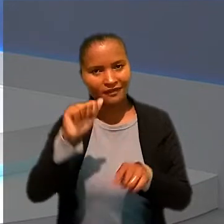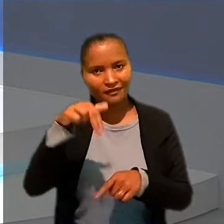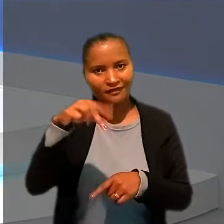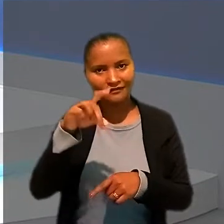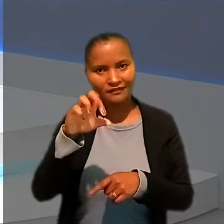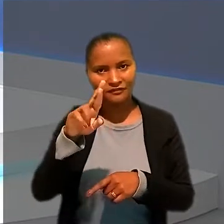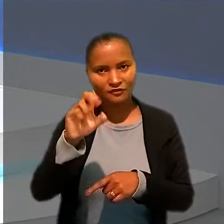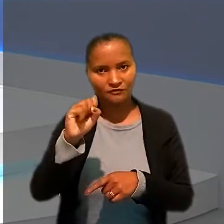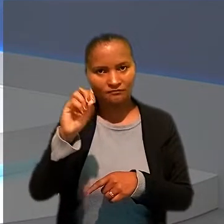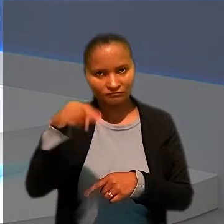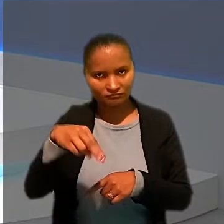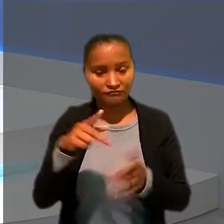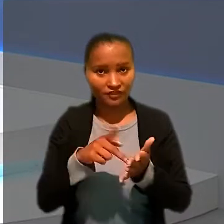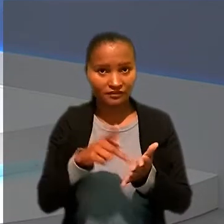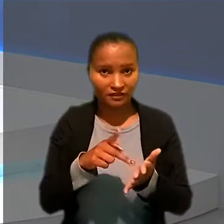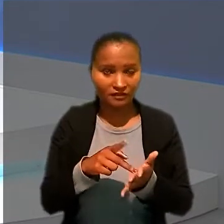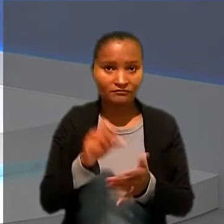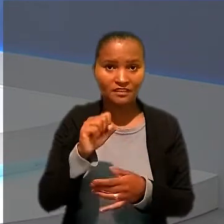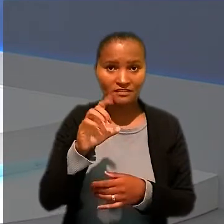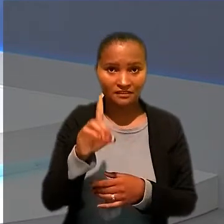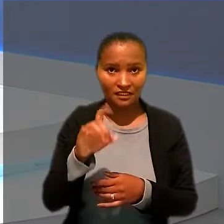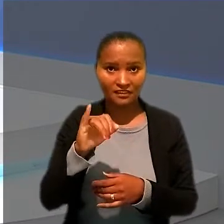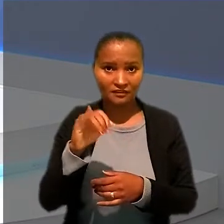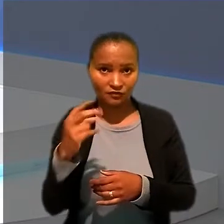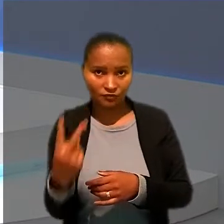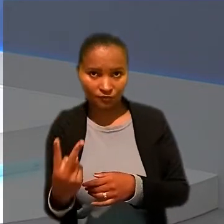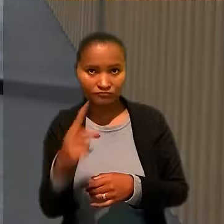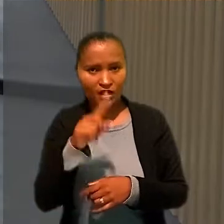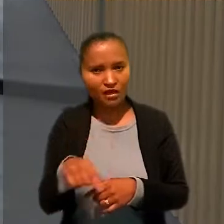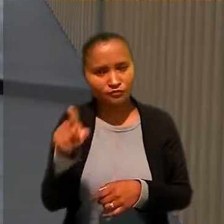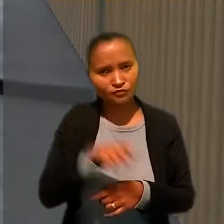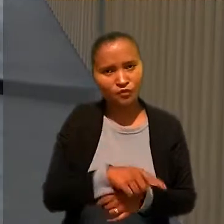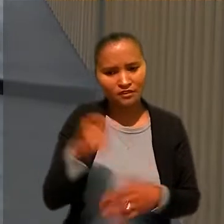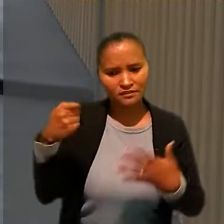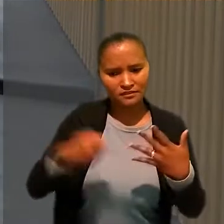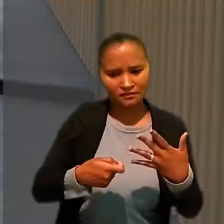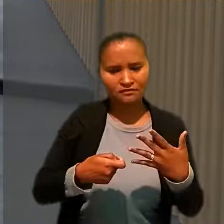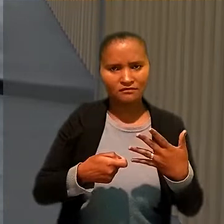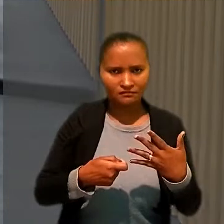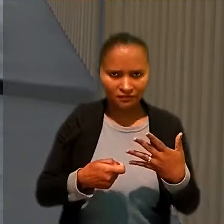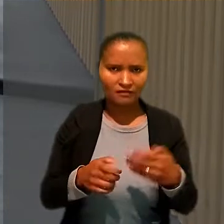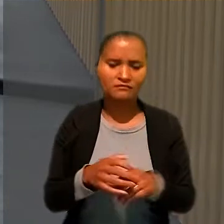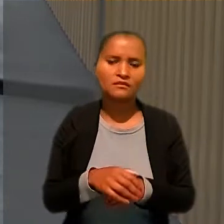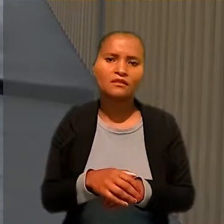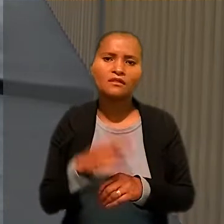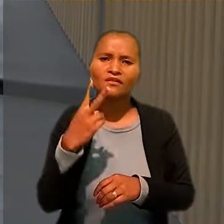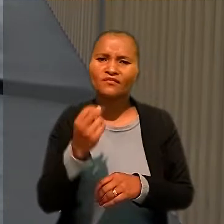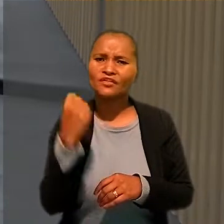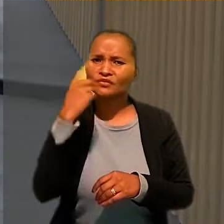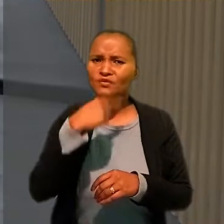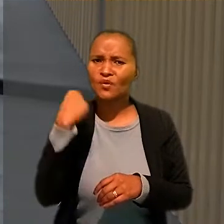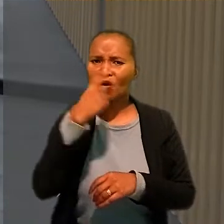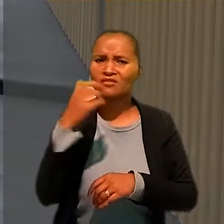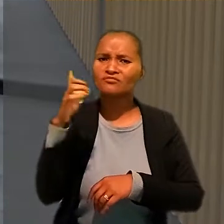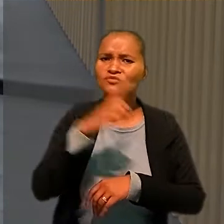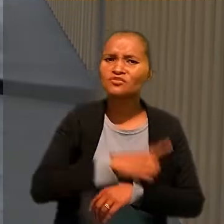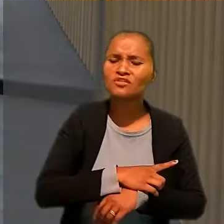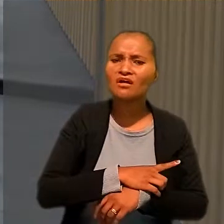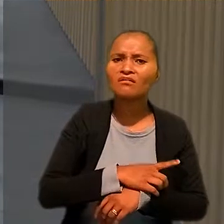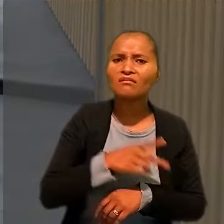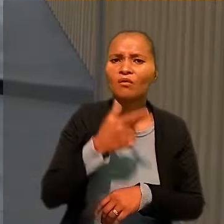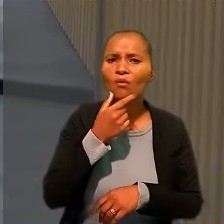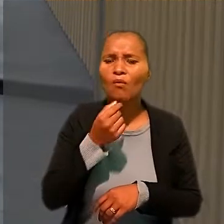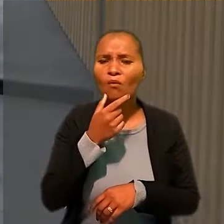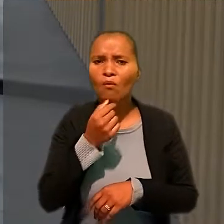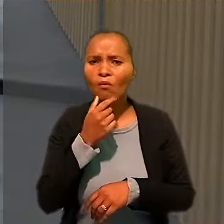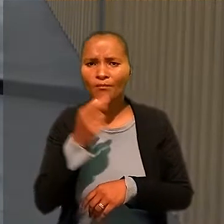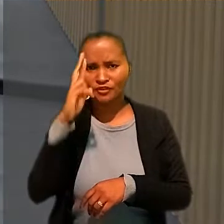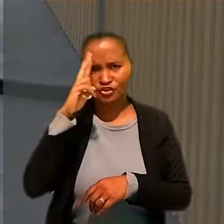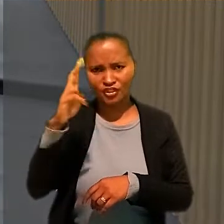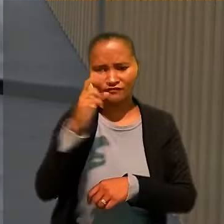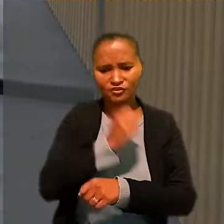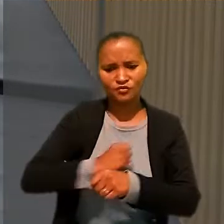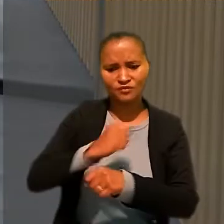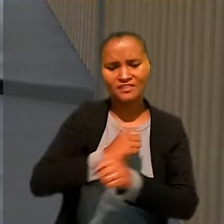Exatamente, a SDI-2 anulou sentença que havia considerado válida a jornada de 20 horas diárias alegada por um ex-chefe de cozinha da Casa Fasano, de São Paulo.